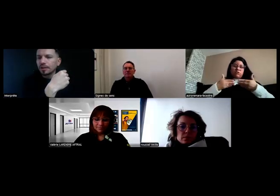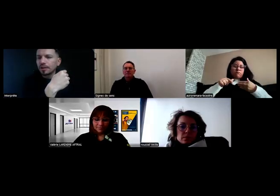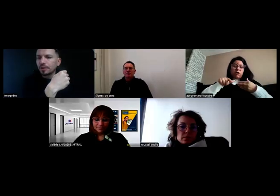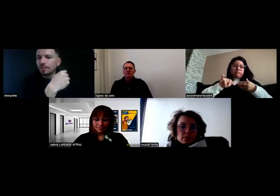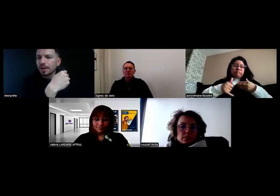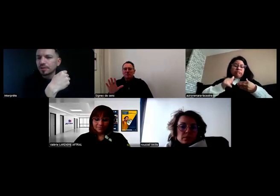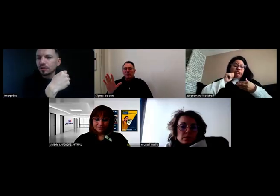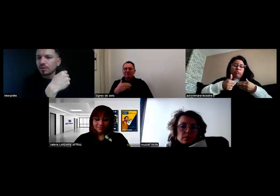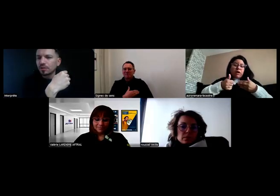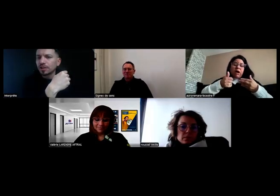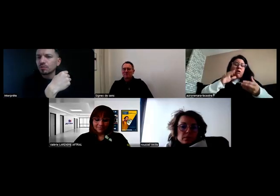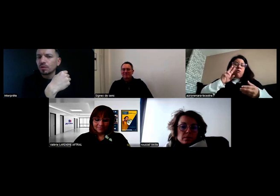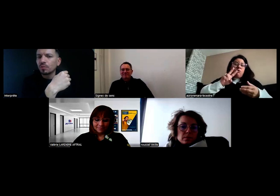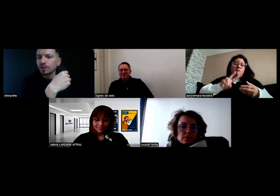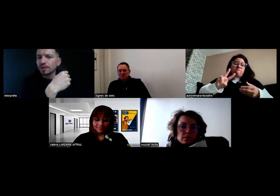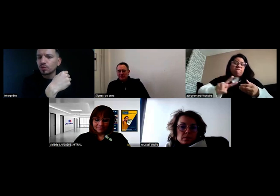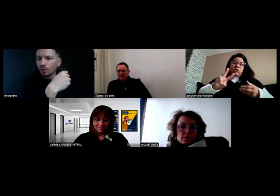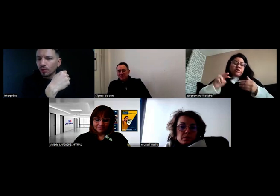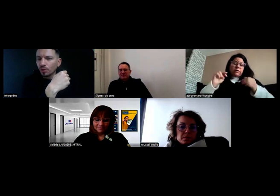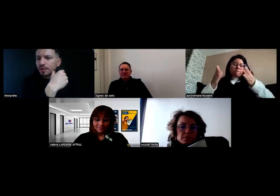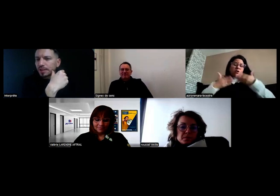...parce qu'il me manque des documents.